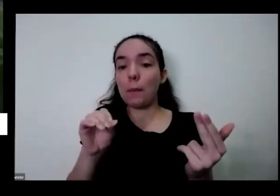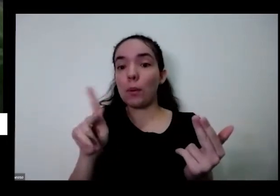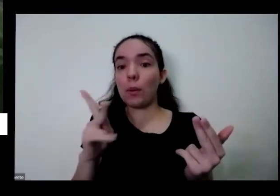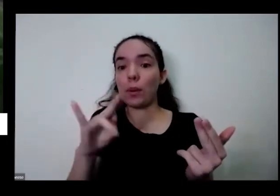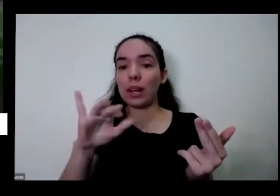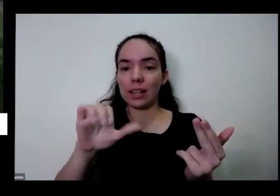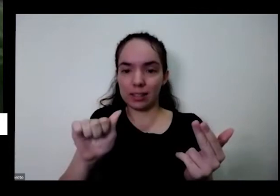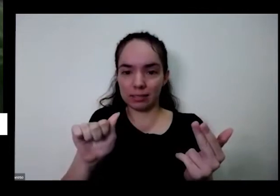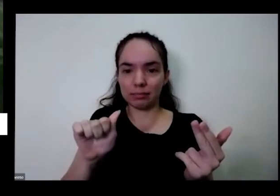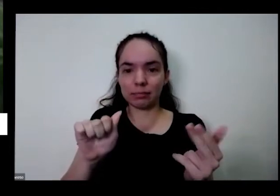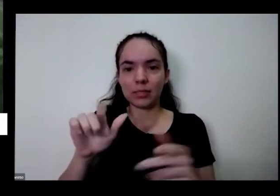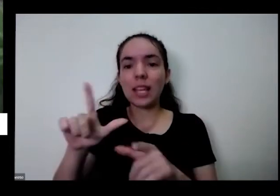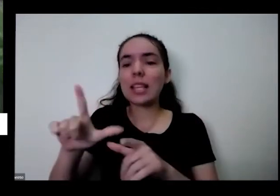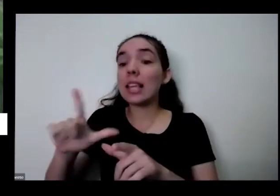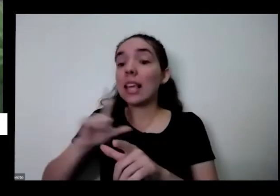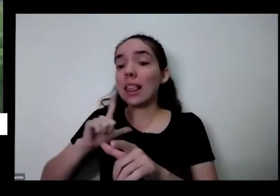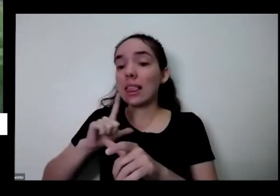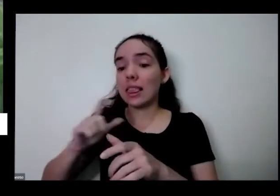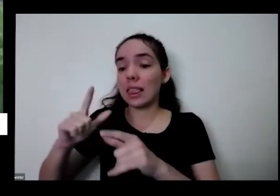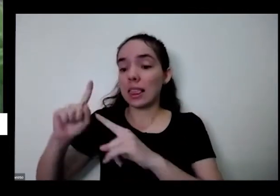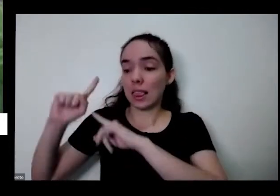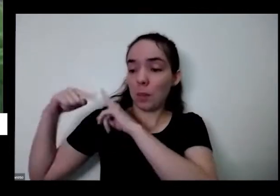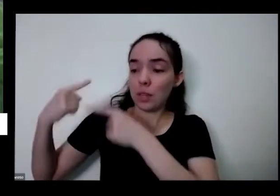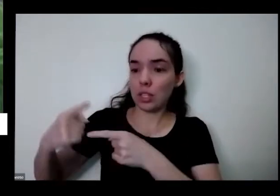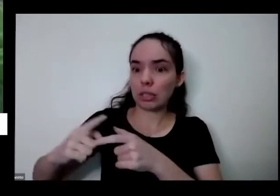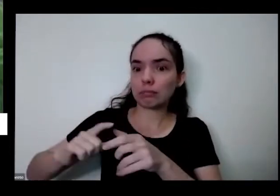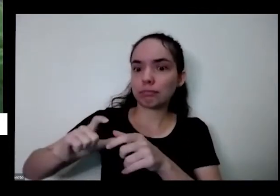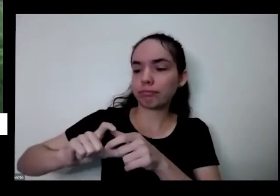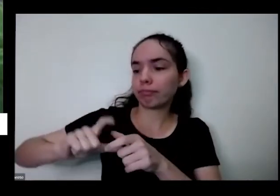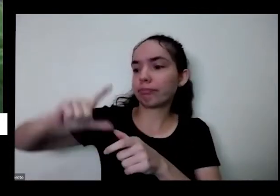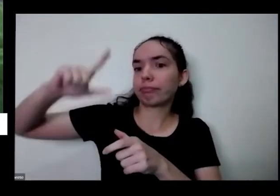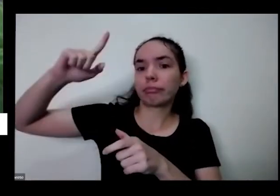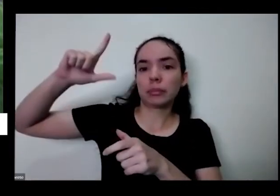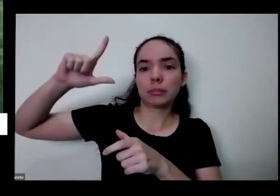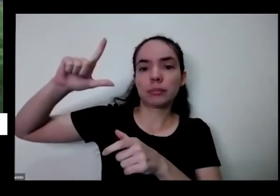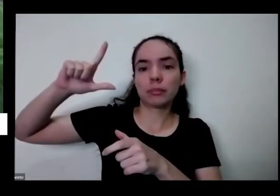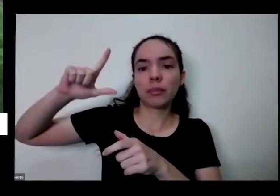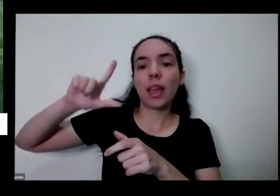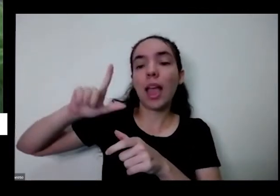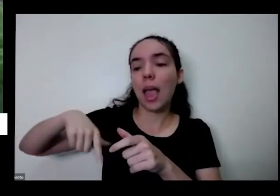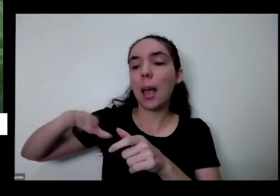essa aqui tem uma genética de ficar grandona é a cebola que a gente chama de cebola Bambu ou cebola